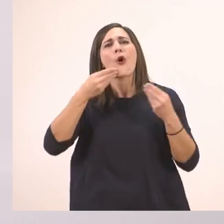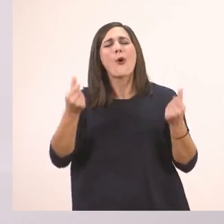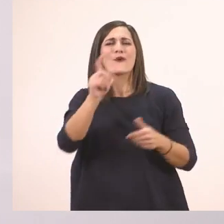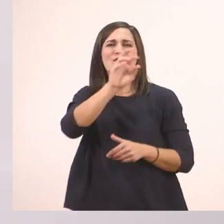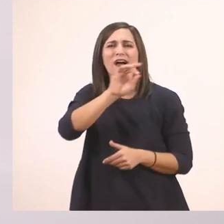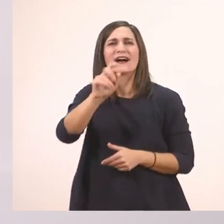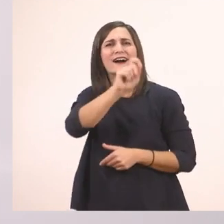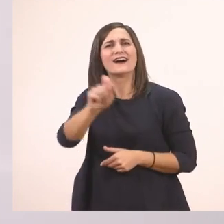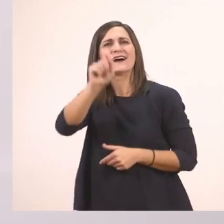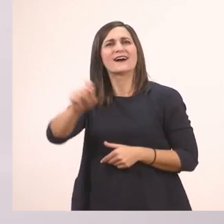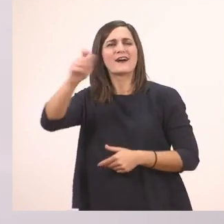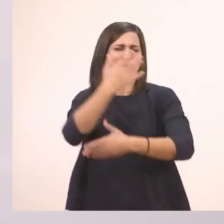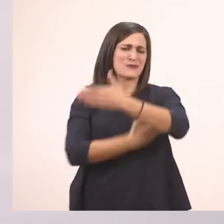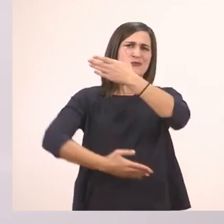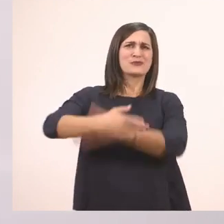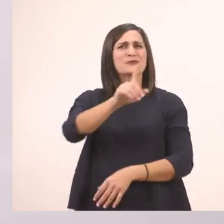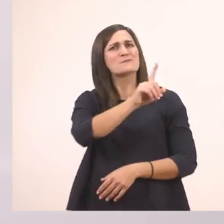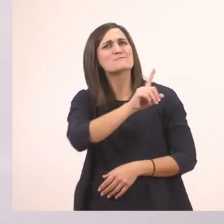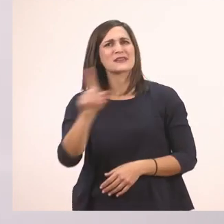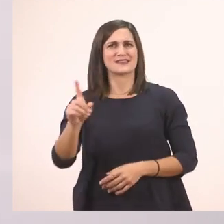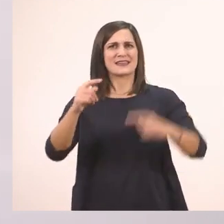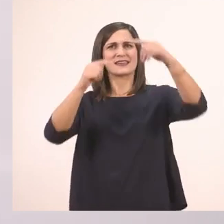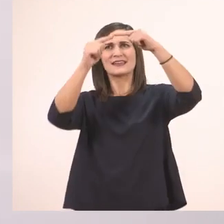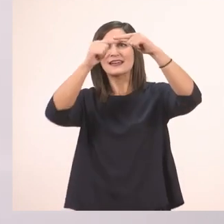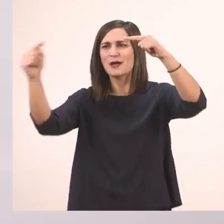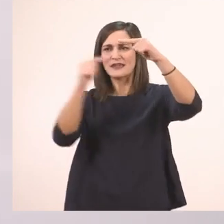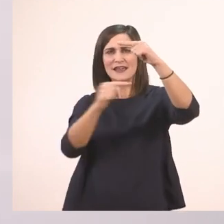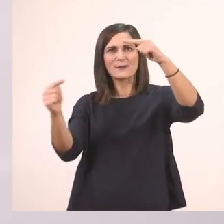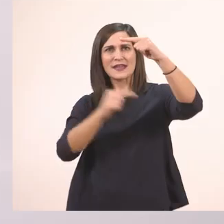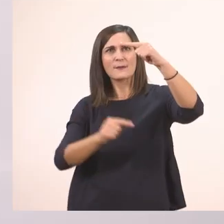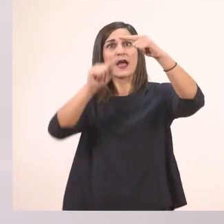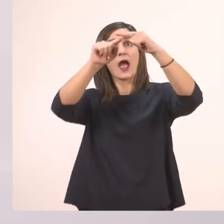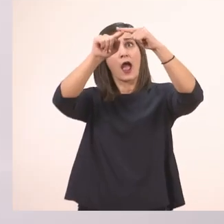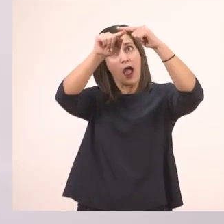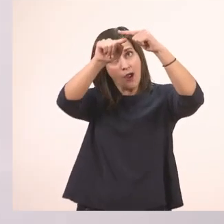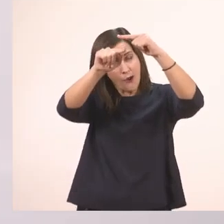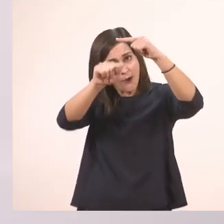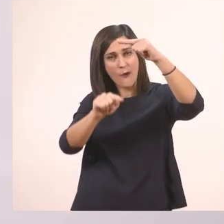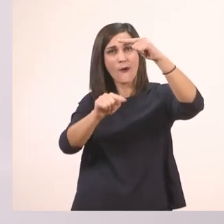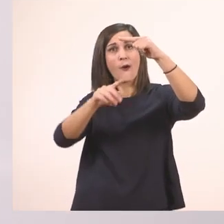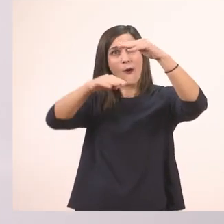Ξεκινάω λοιπόν από πάνω και τραβάω μια γραμμούλα μέχρι κάτω. Να ακουμπήσει και πάνω και κάτω.